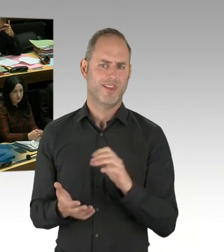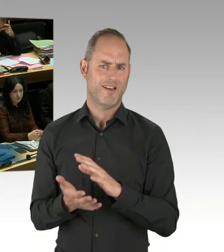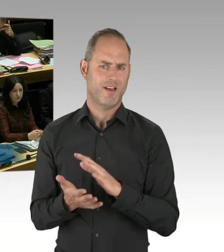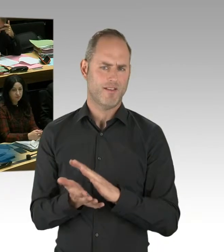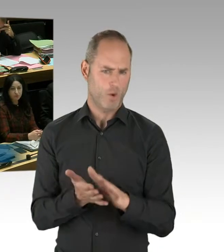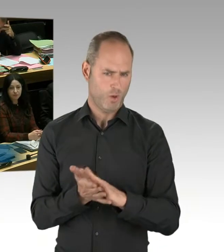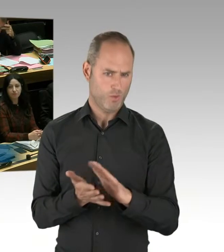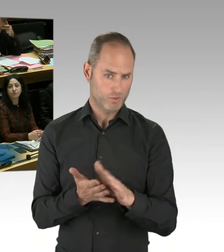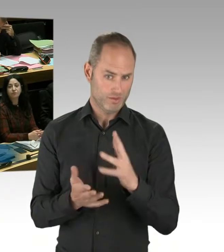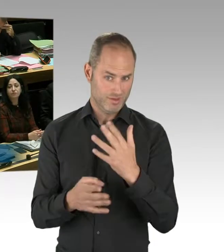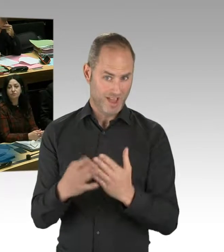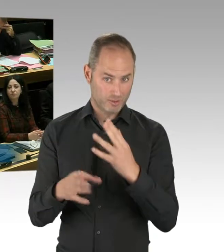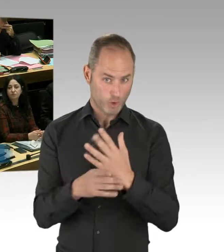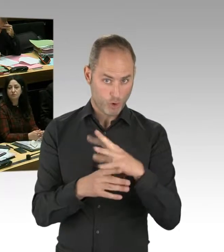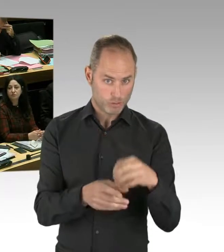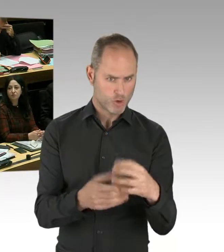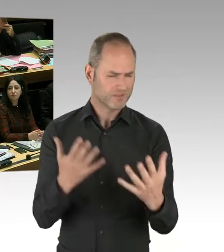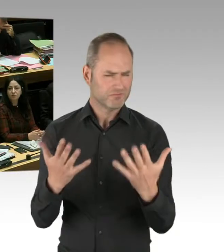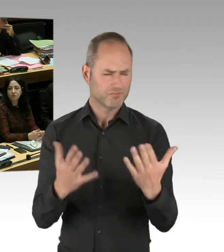ist eine ausführliche Ausbildung der Kolleginnen und Kollegen,